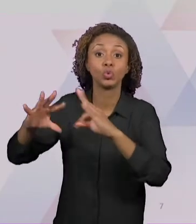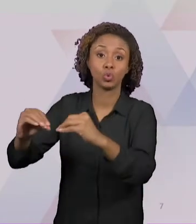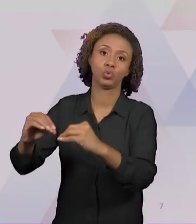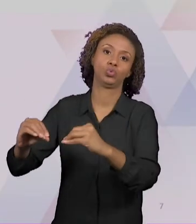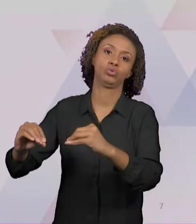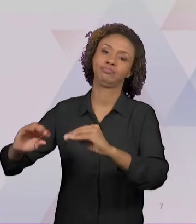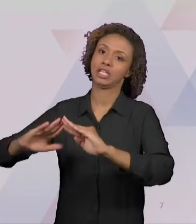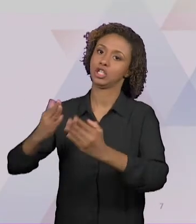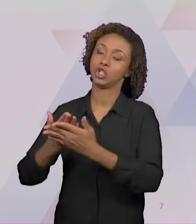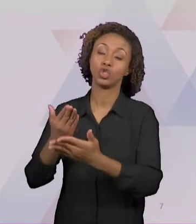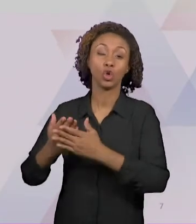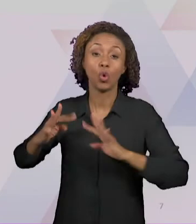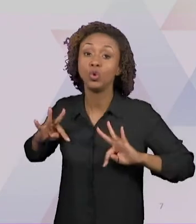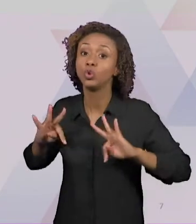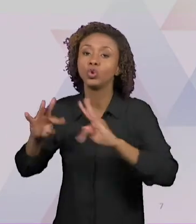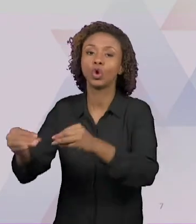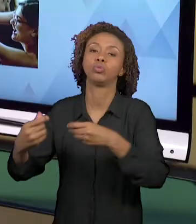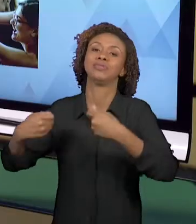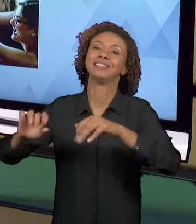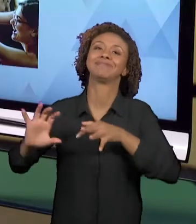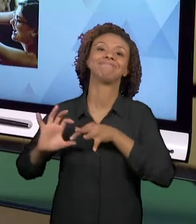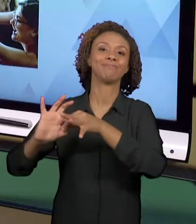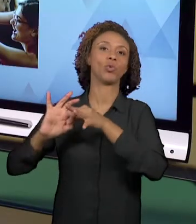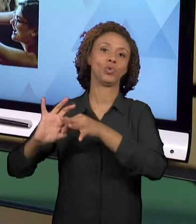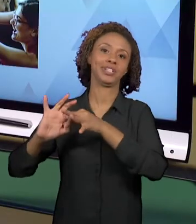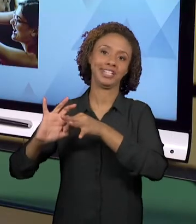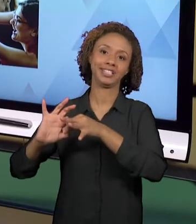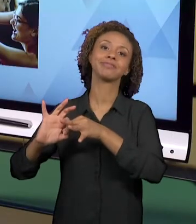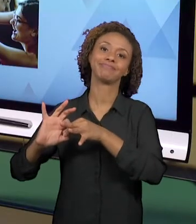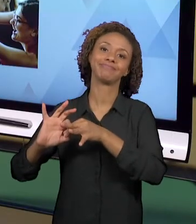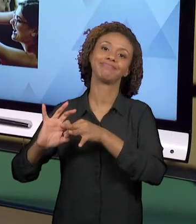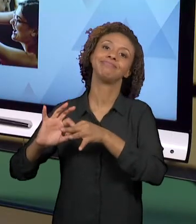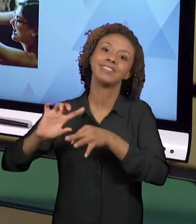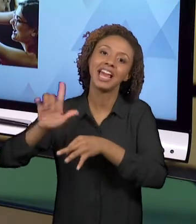UNA PARA QUE ISSO ACONTEÇA. ENTÃO, O ENSINO